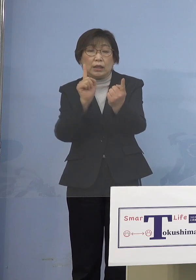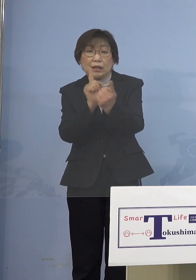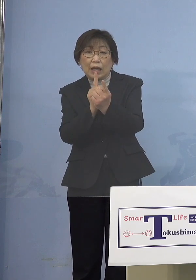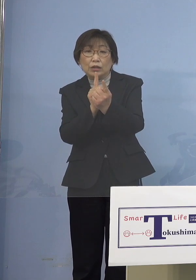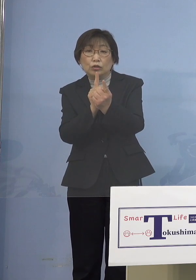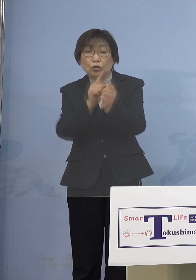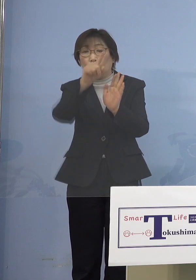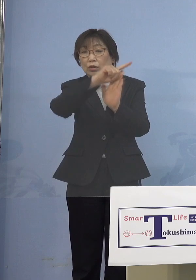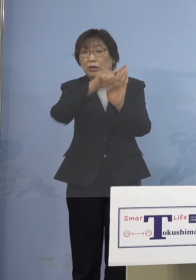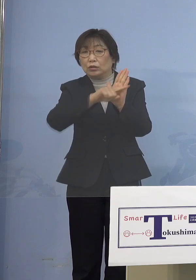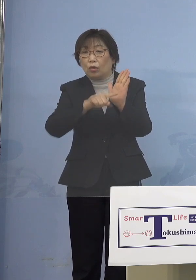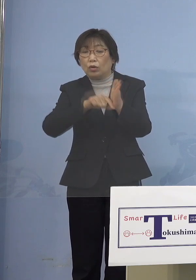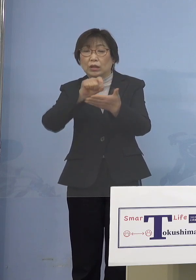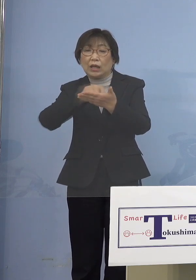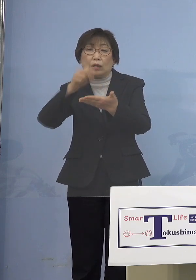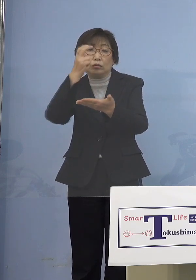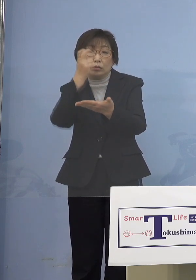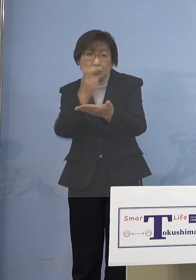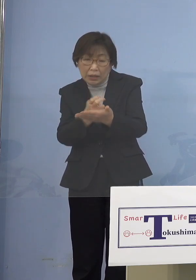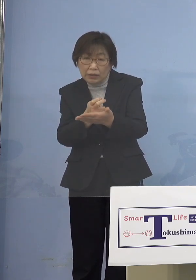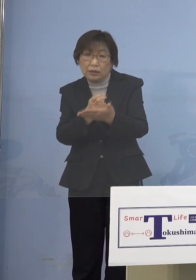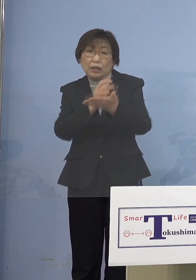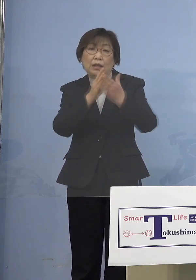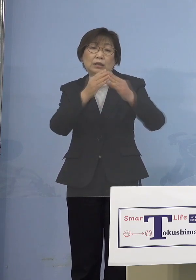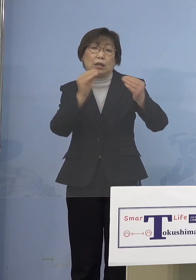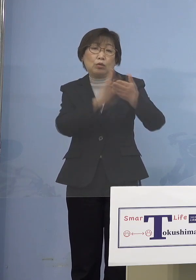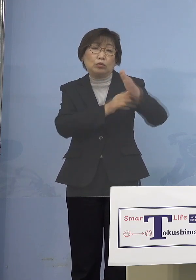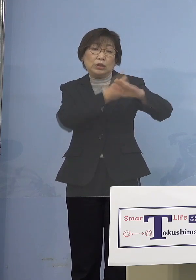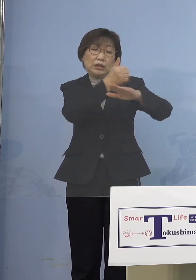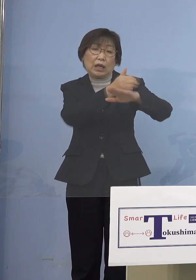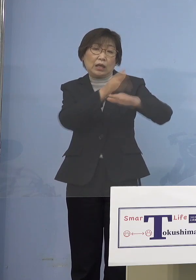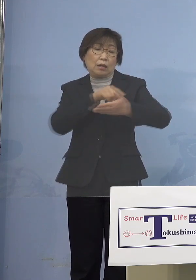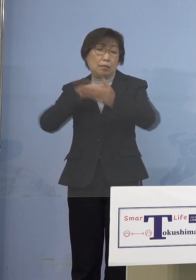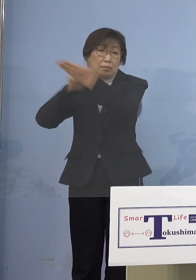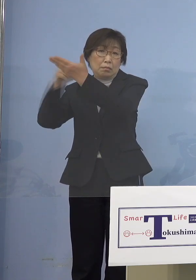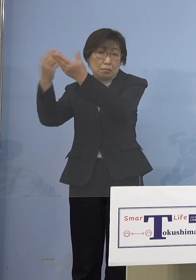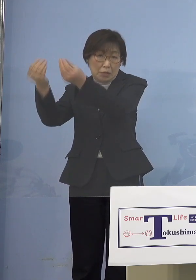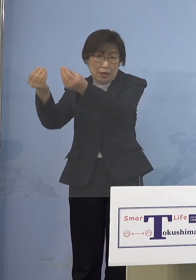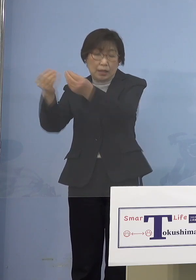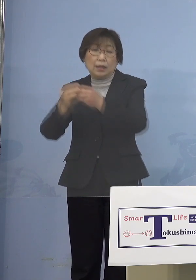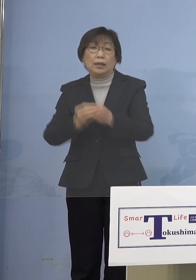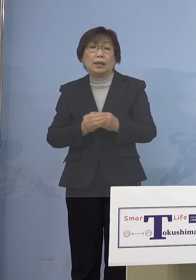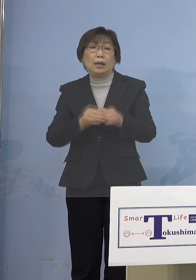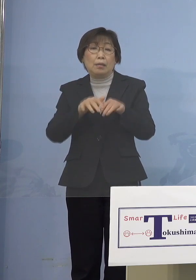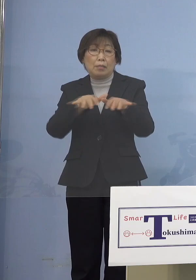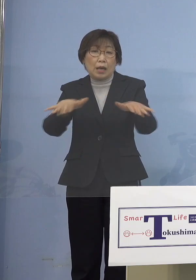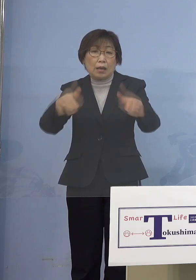全国知事会が言っているのは そこにある それともう1つは仮に 「まん延防止等重点措置」